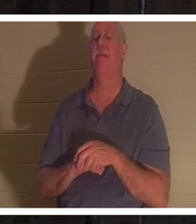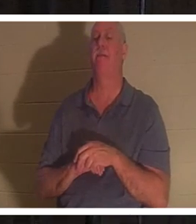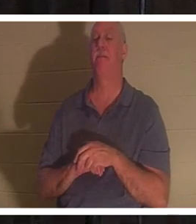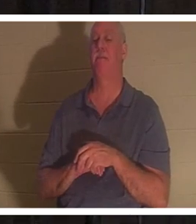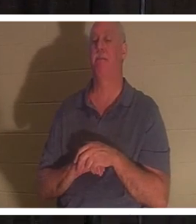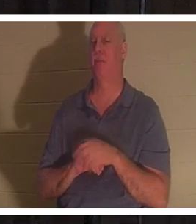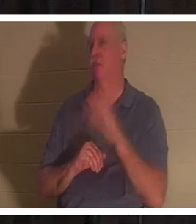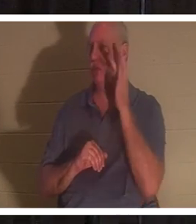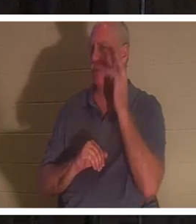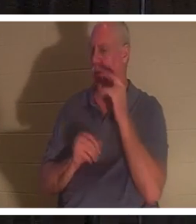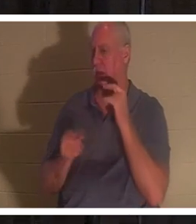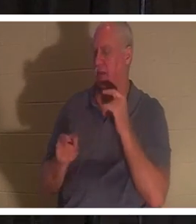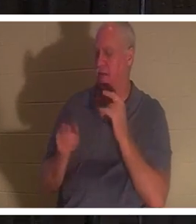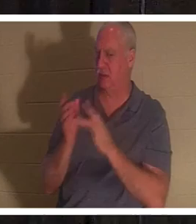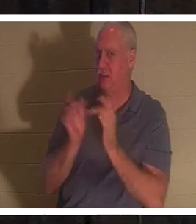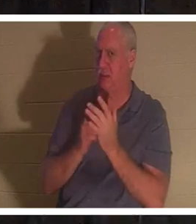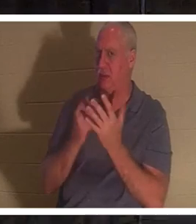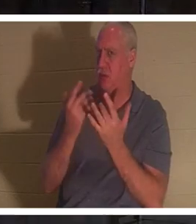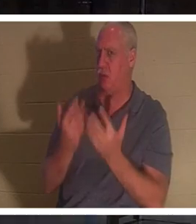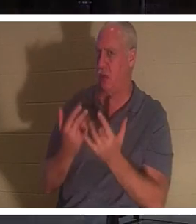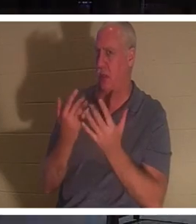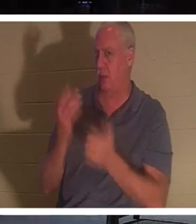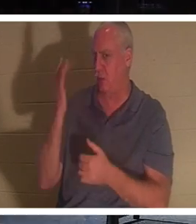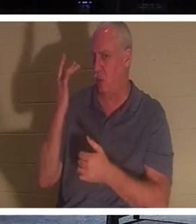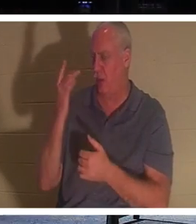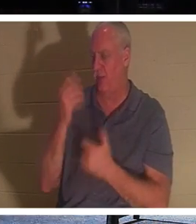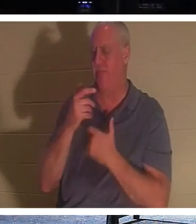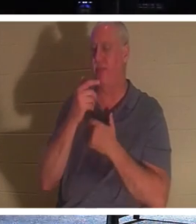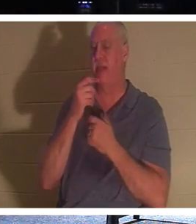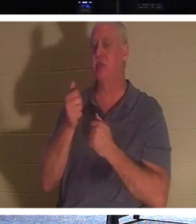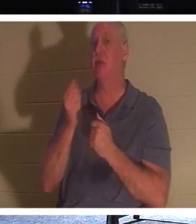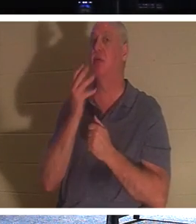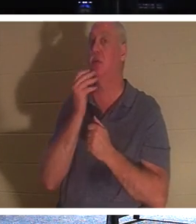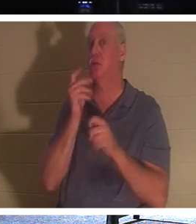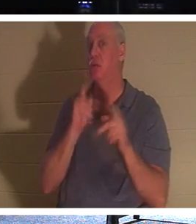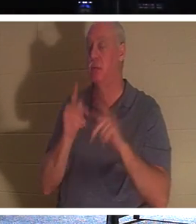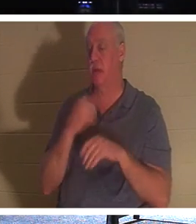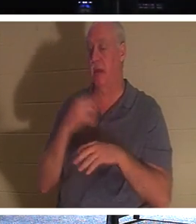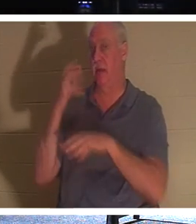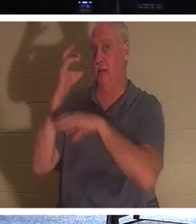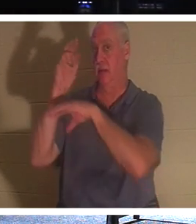उसने ऐसा इंतज़ार क्यों किया? यह दिलचस्प है कि यहूदियों की परंपरा थी कि जब कोई व्यक्ति मर जाता है तो